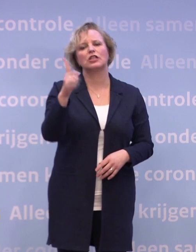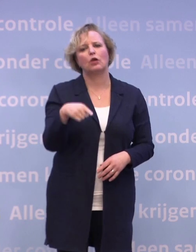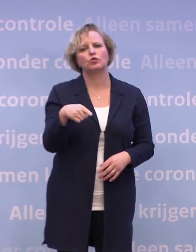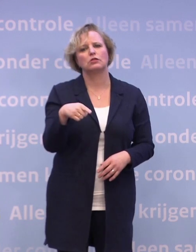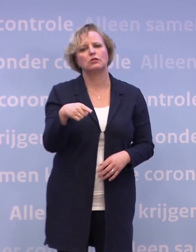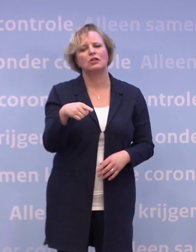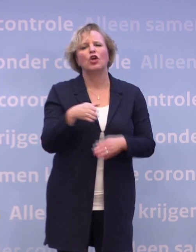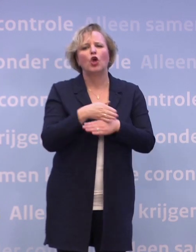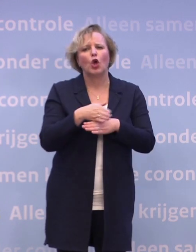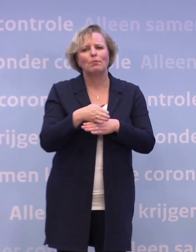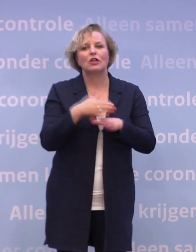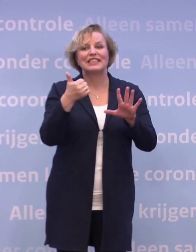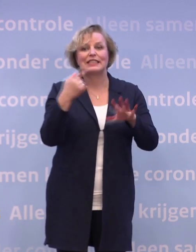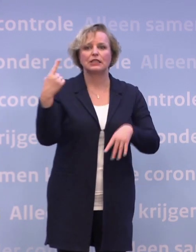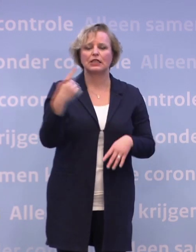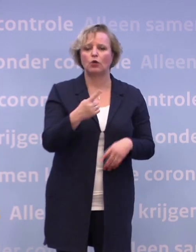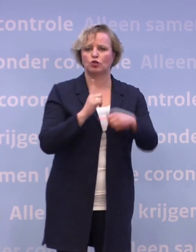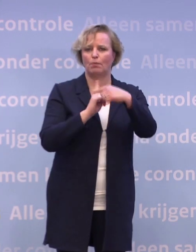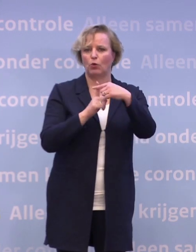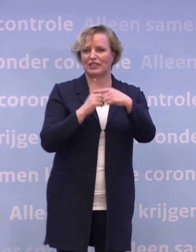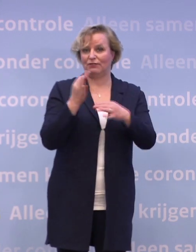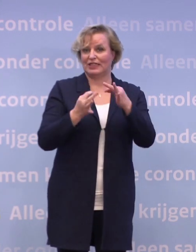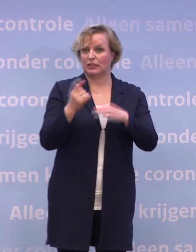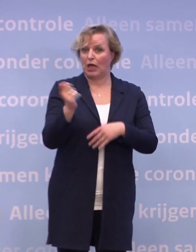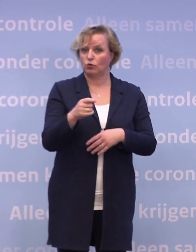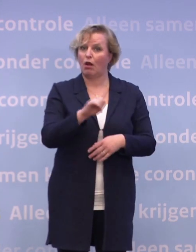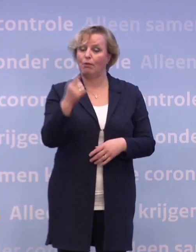Gemiddeld ruim 6.000 positieve testuitslagen per dag.